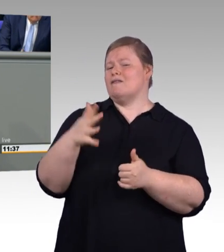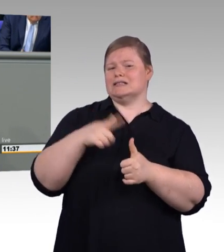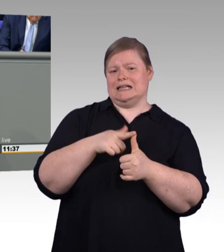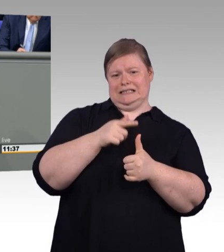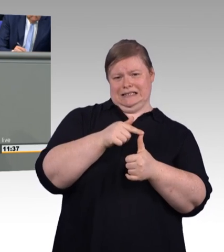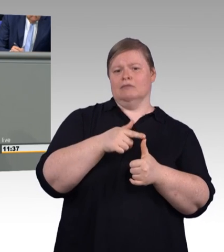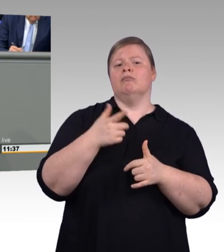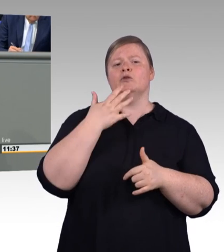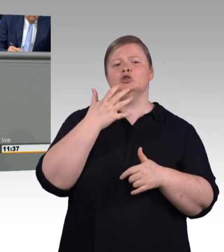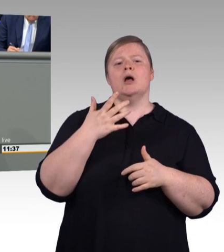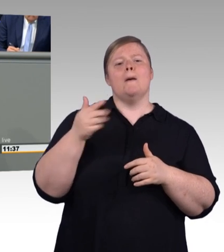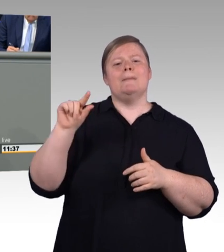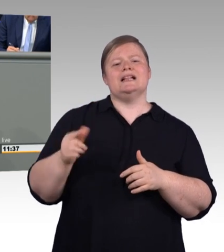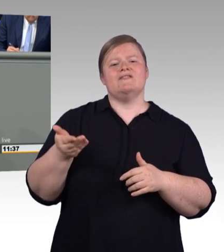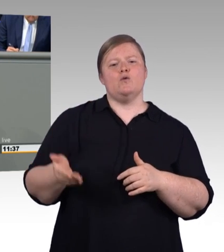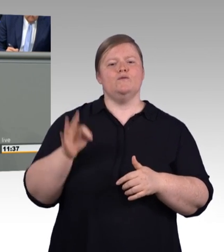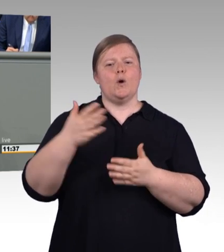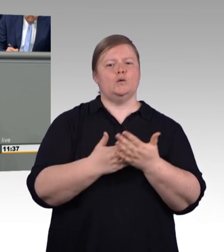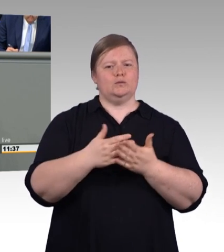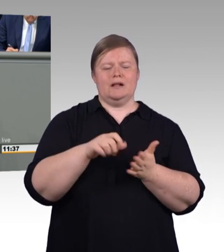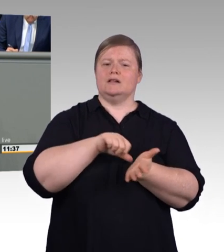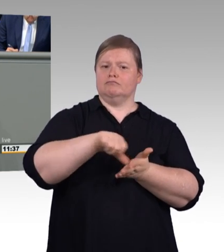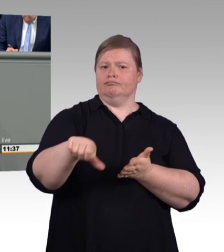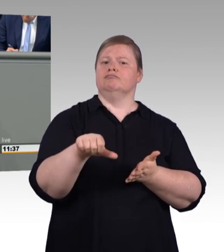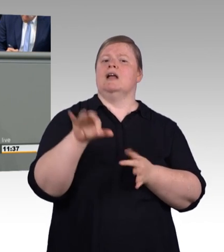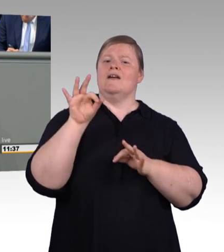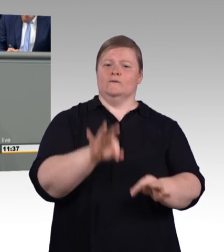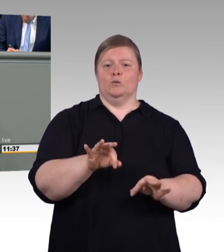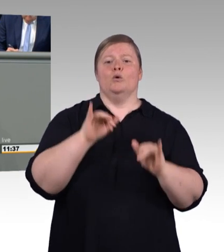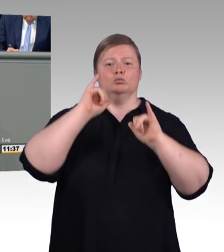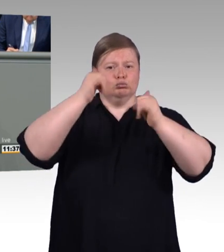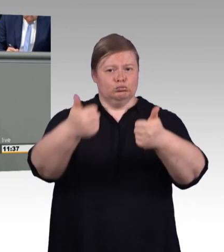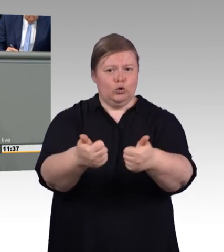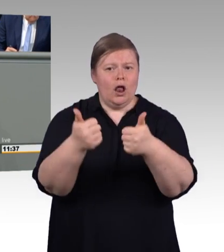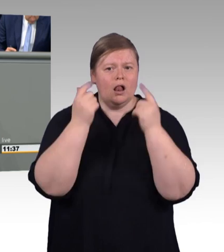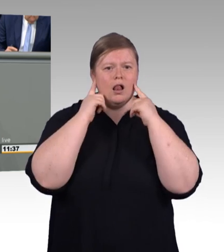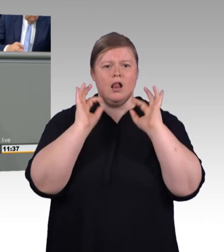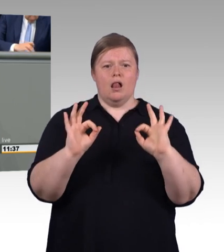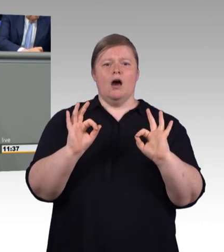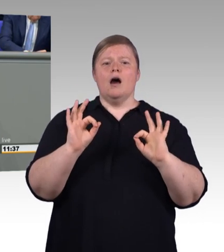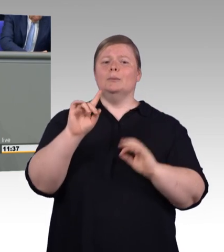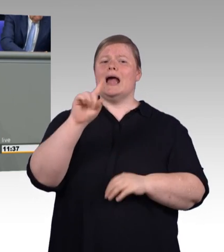in den Anträgen der Linken und Grünen heißt es natürlich, dass das zu wenig sei, (Zwischenruf)